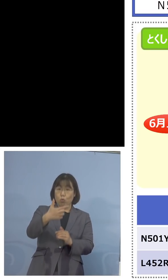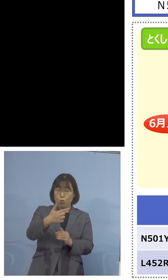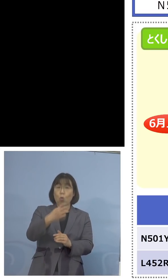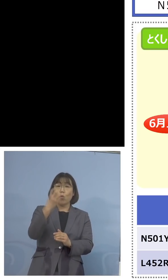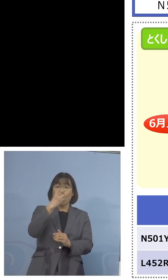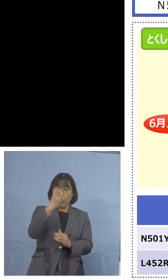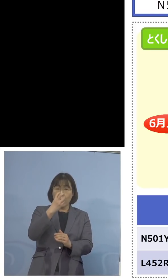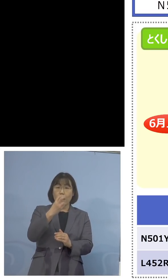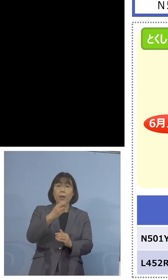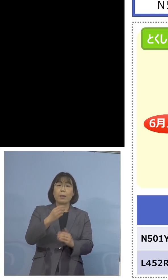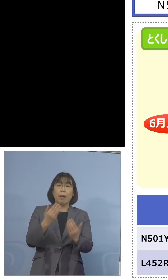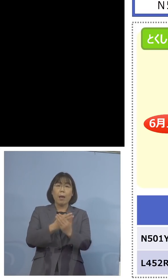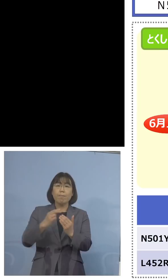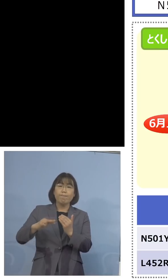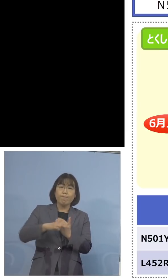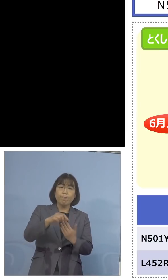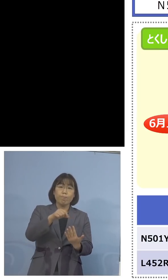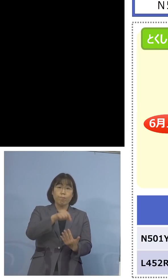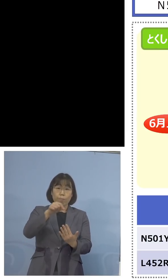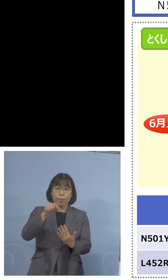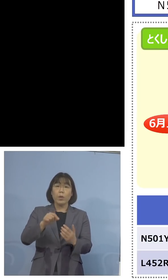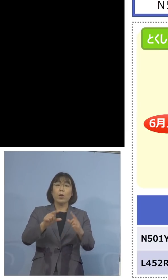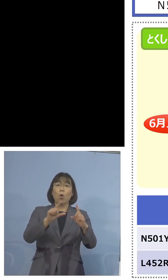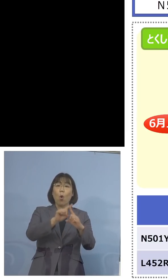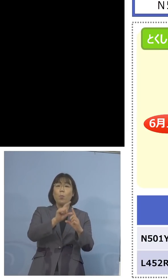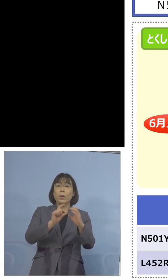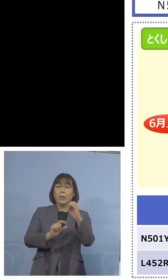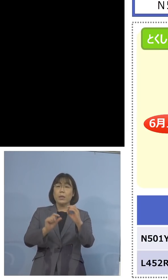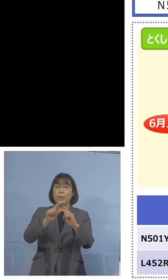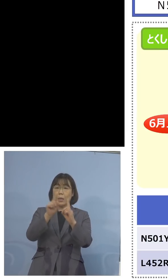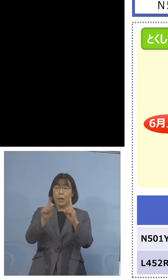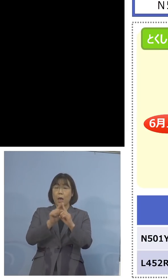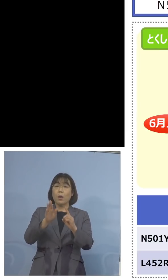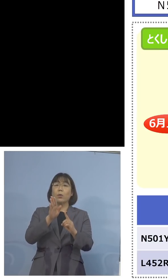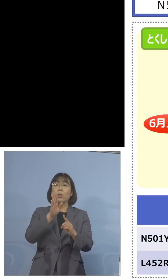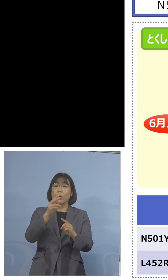変異スクリーニングの PCR検査、これを やっているんですね